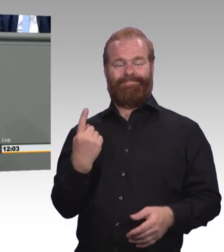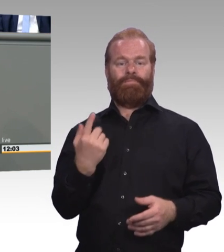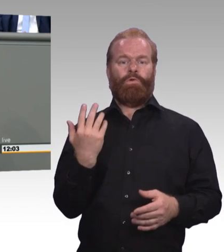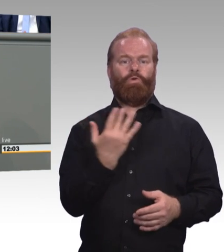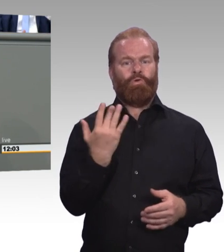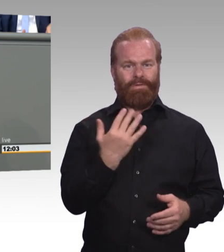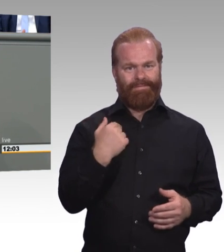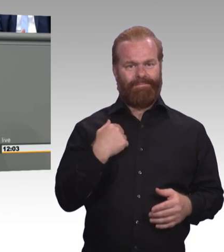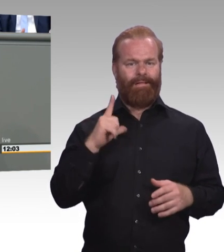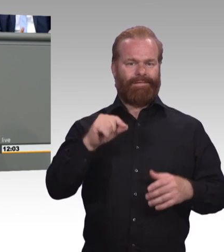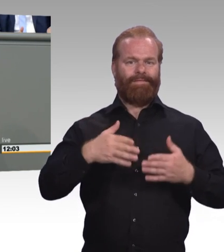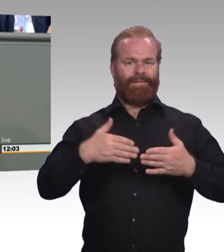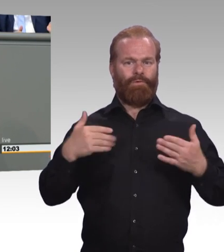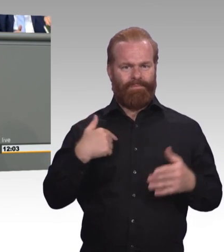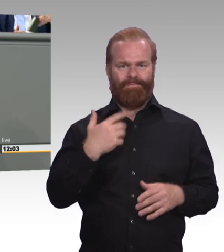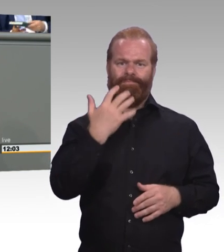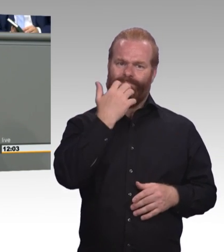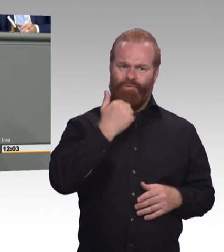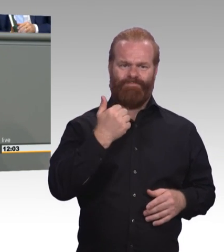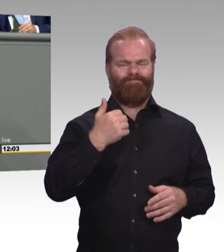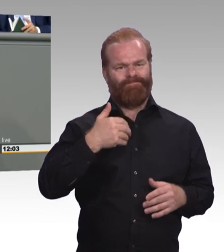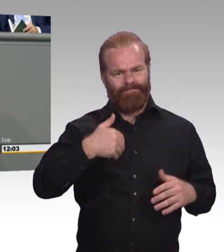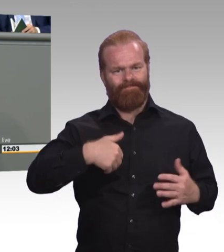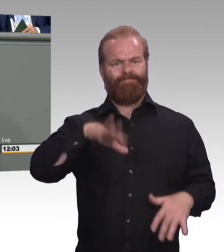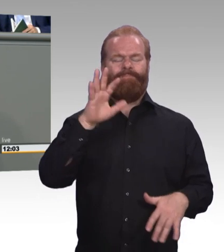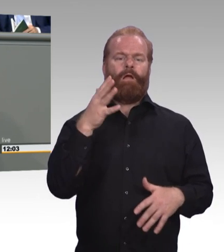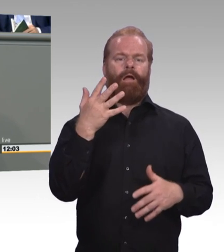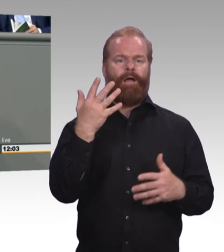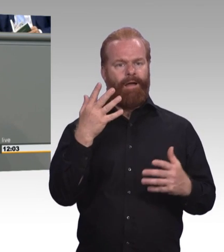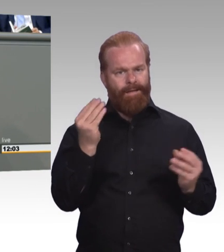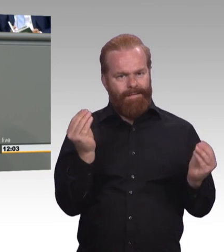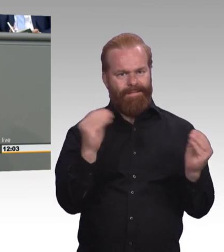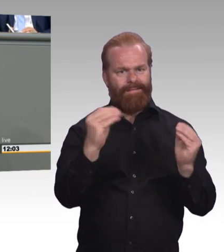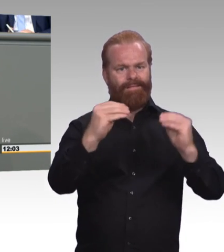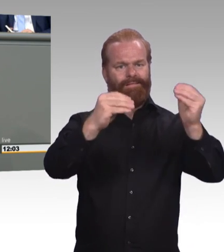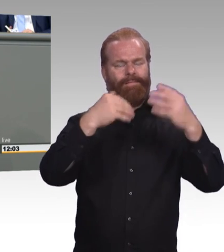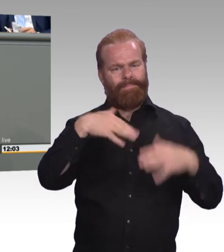Da gab es großen Wirbel. Viele Debatten. Ist ja auch verständlich. Schließlich mussten es die Sozialpartner richten.